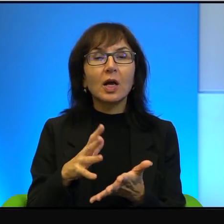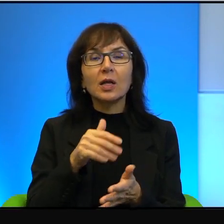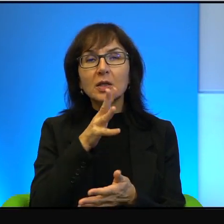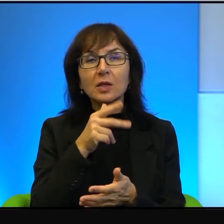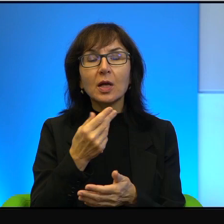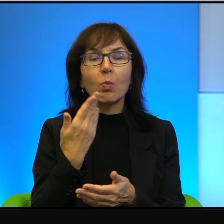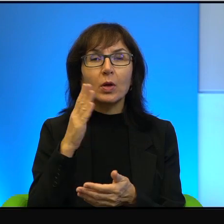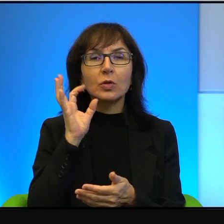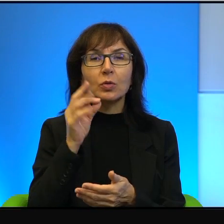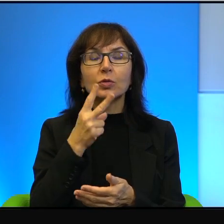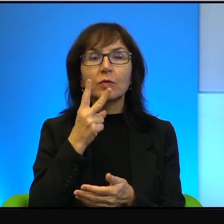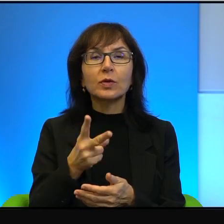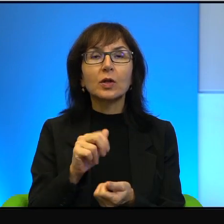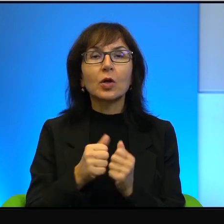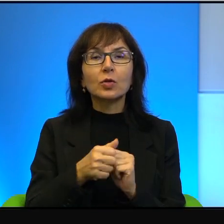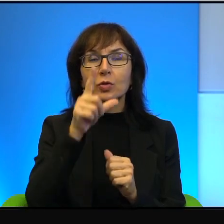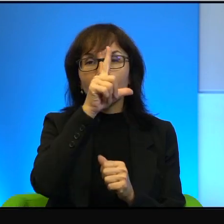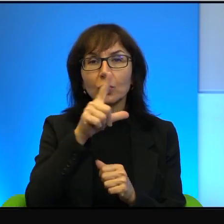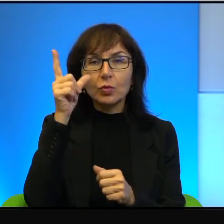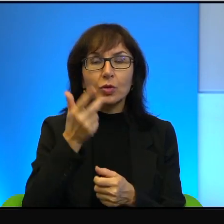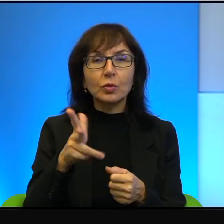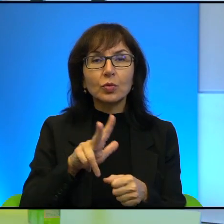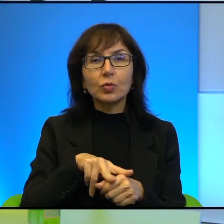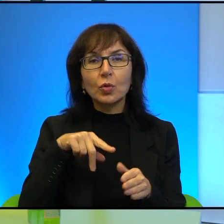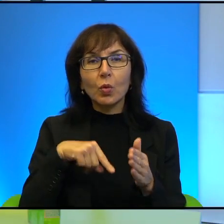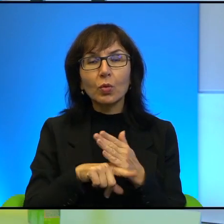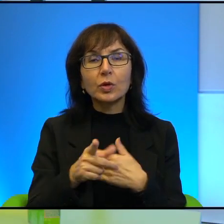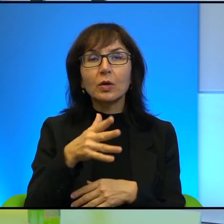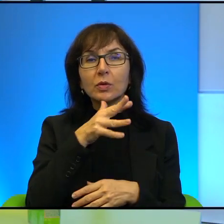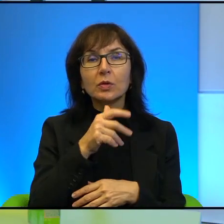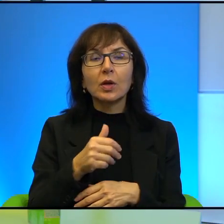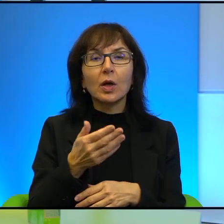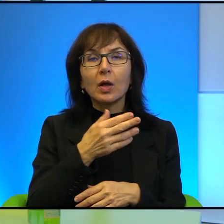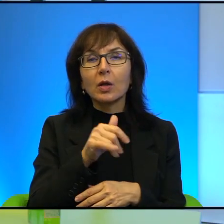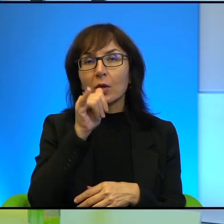Oczywiście są też ludzie, którzy emigrują z Izraela, no bo nie są w stanie wytrzymać,